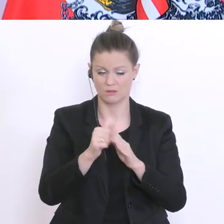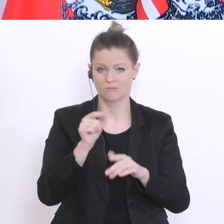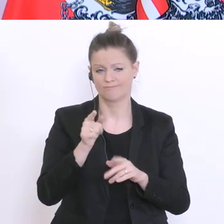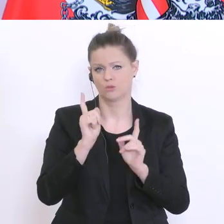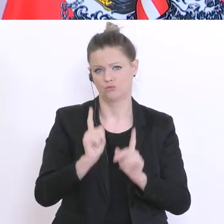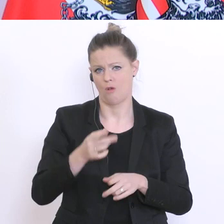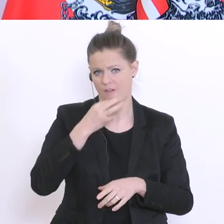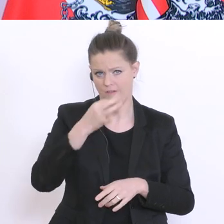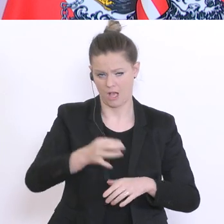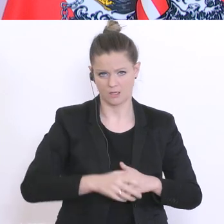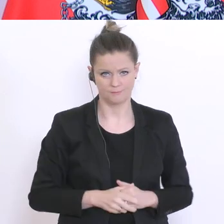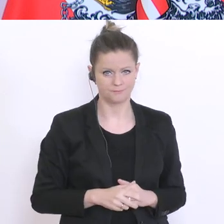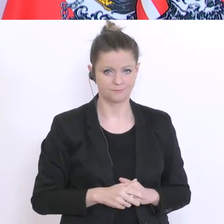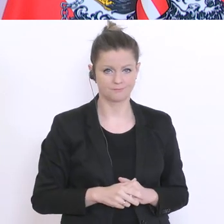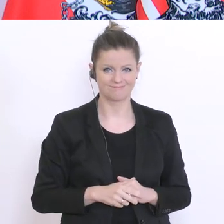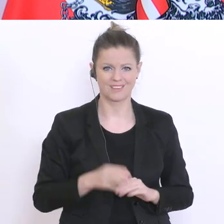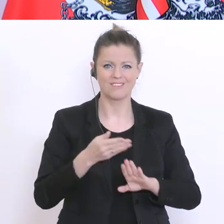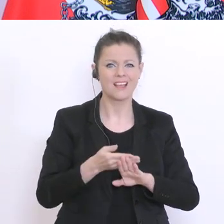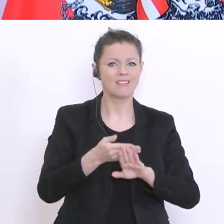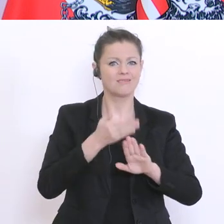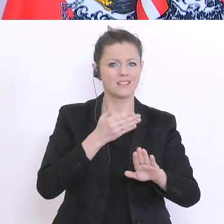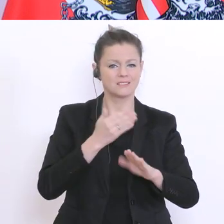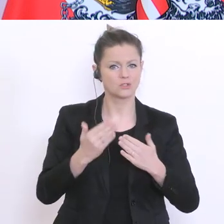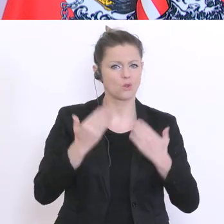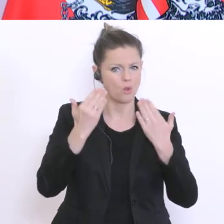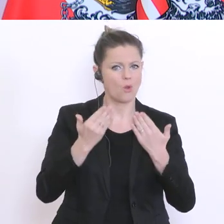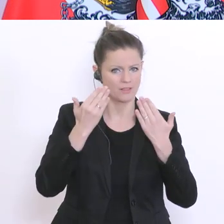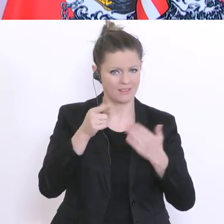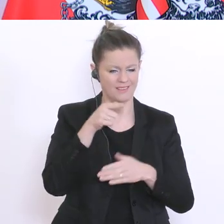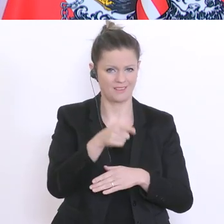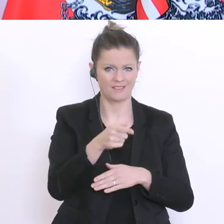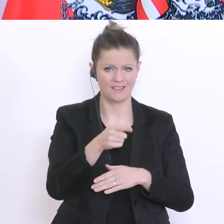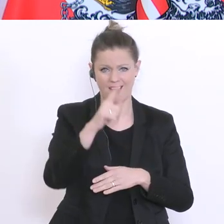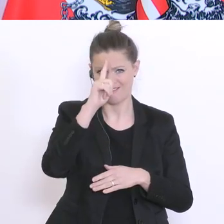dass der Erfolg des Distance-Learnings von der Verfügbarkeit an Endgeräten abhängig ist. Um